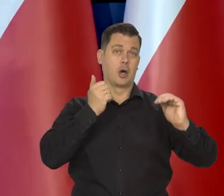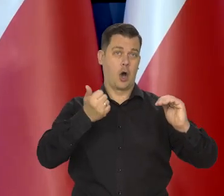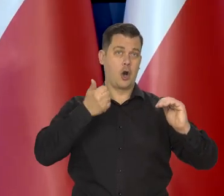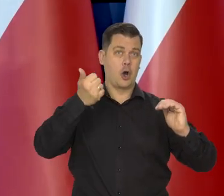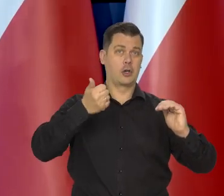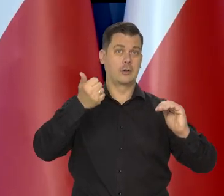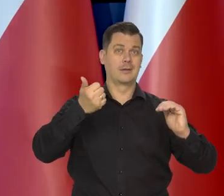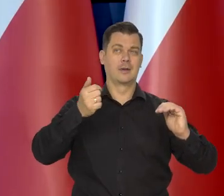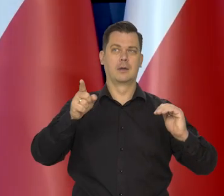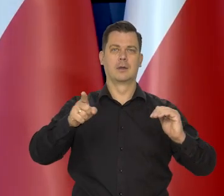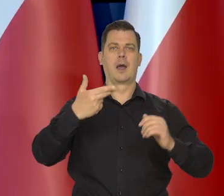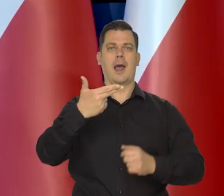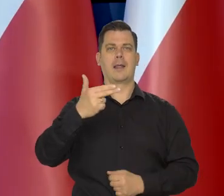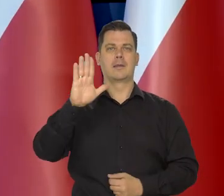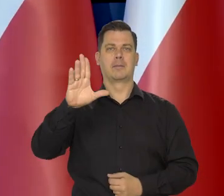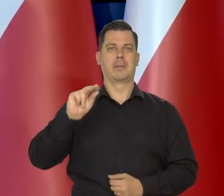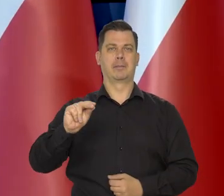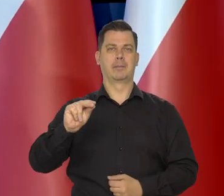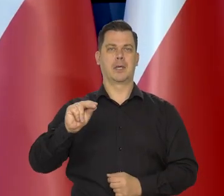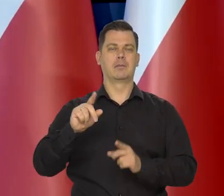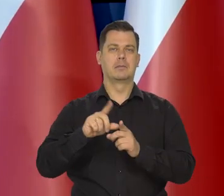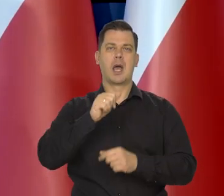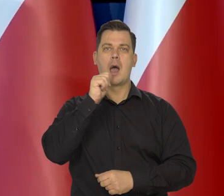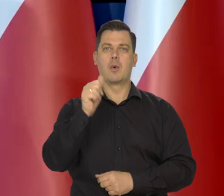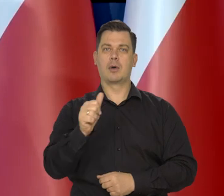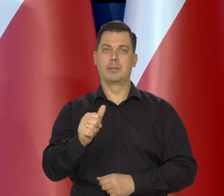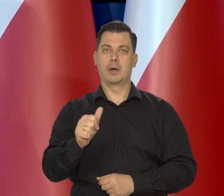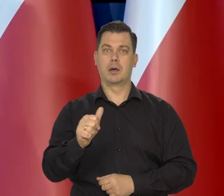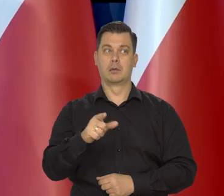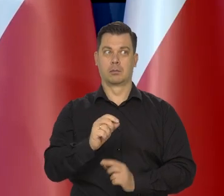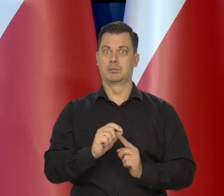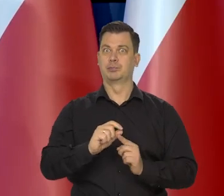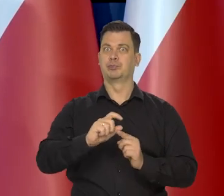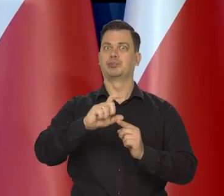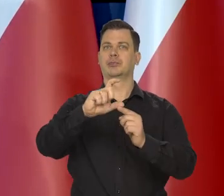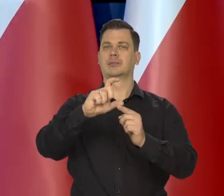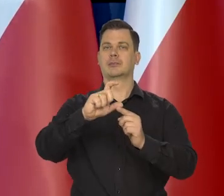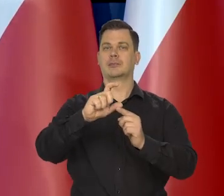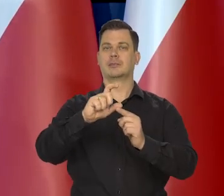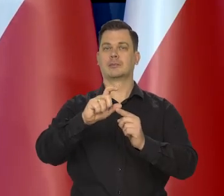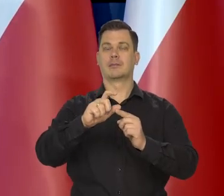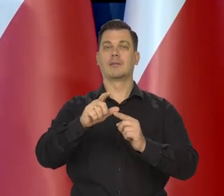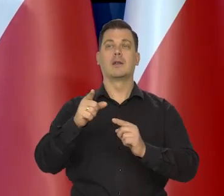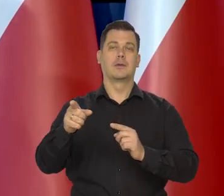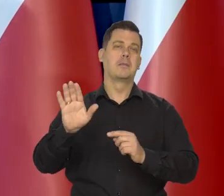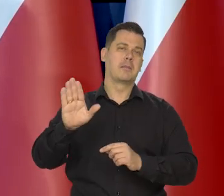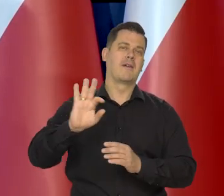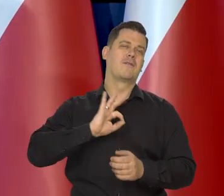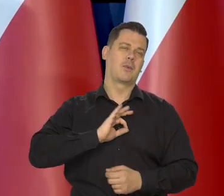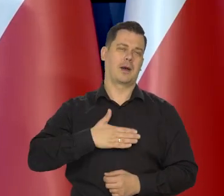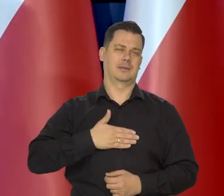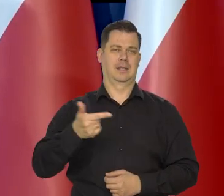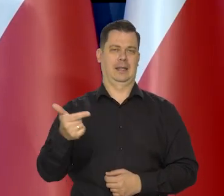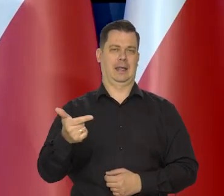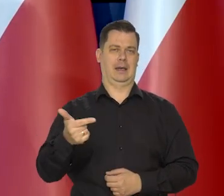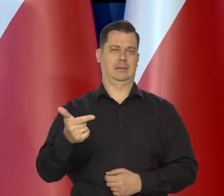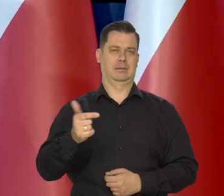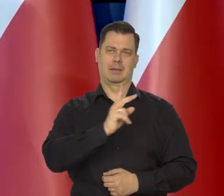jak Narodowy Bank Polski i kraje Europy Środkowo Wschodniej to zrobiły. Kierując się swoimi racjami.